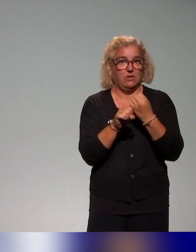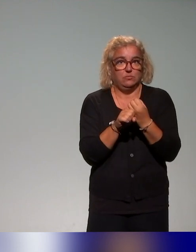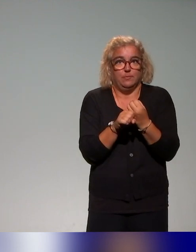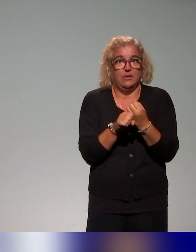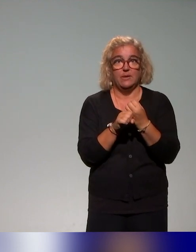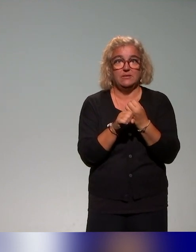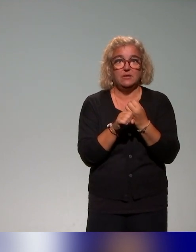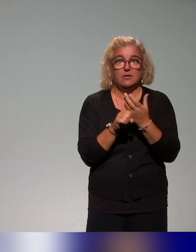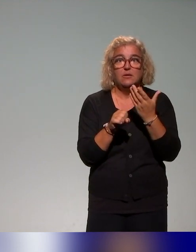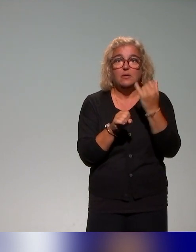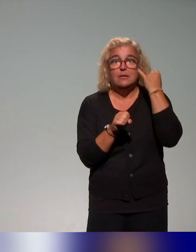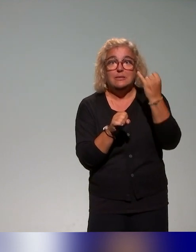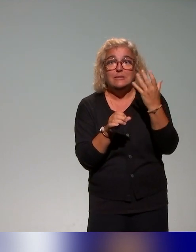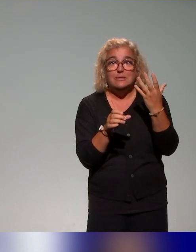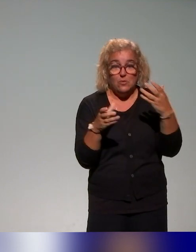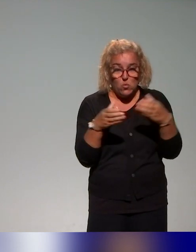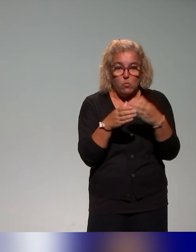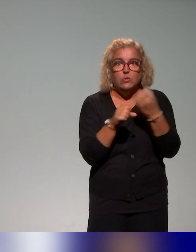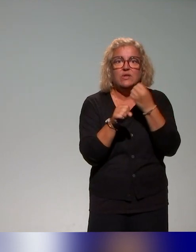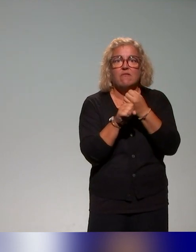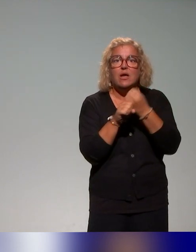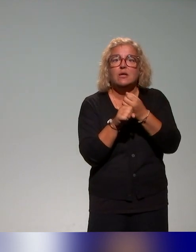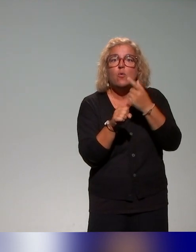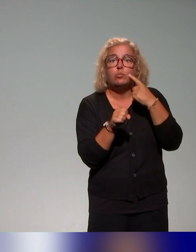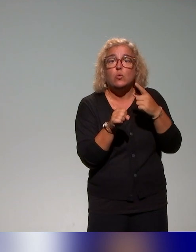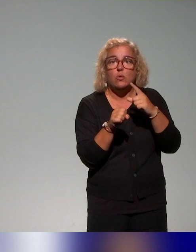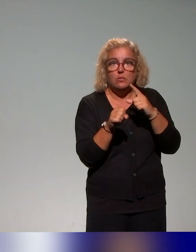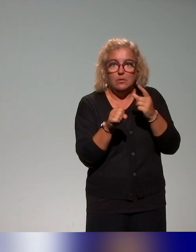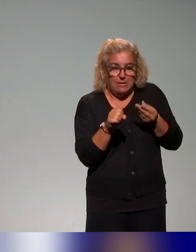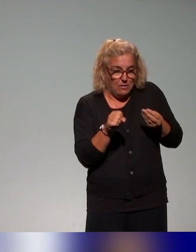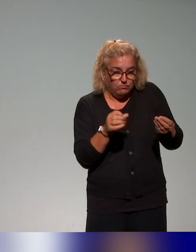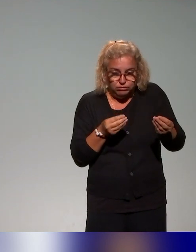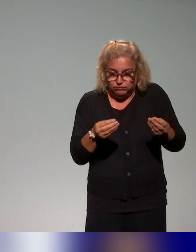qui alimentent ces quatre blocs et qui permettent justement à chaque établissement.